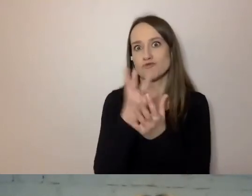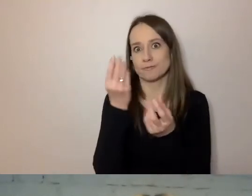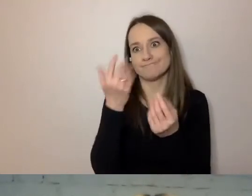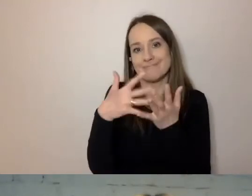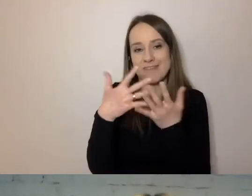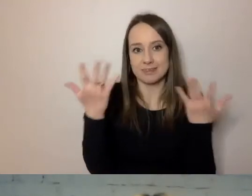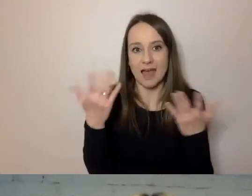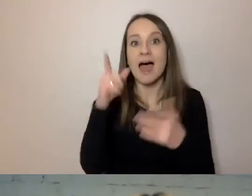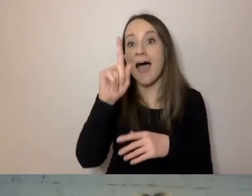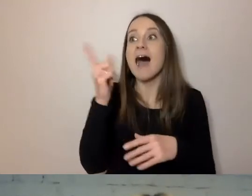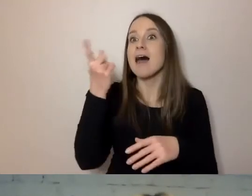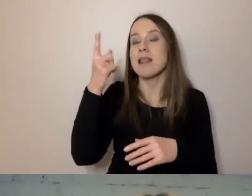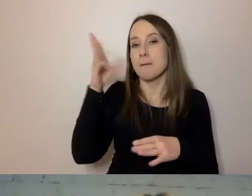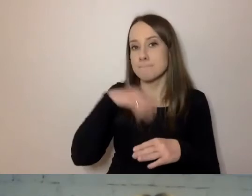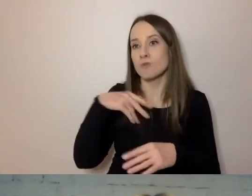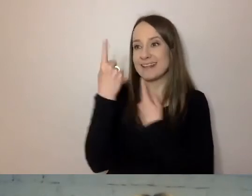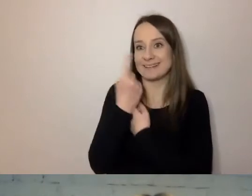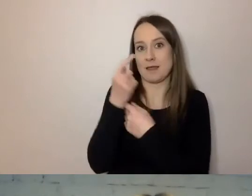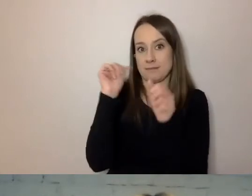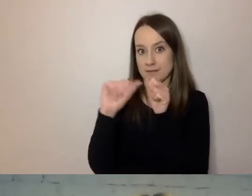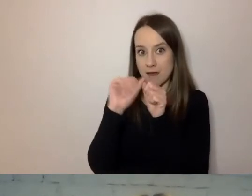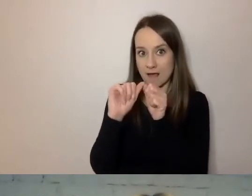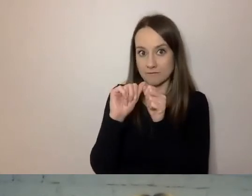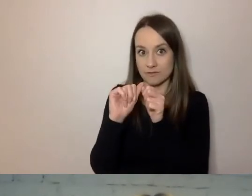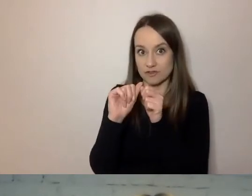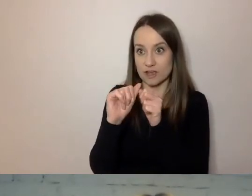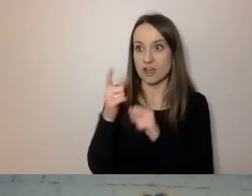Ale można samemu sprawdzić, czy nie mamy cech trudnego języka.